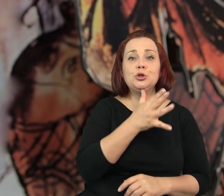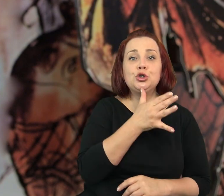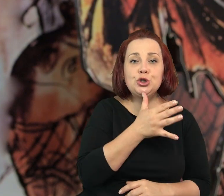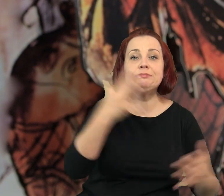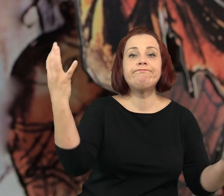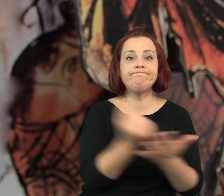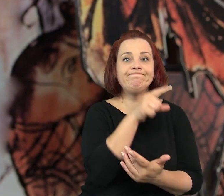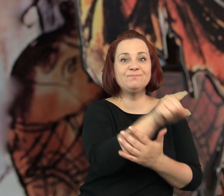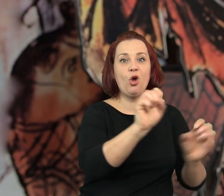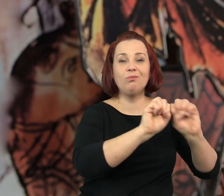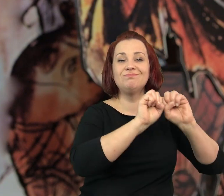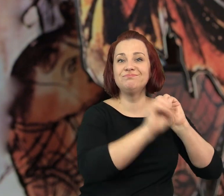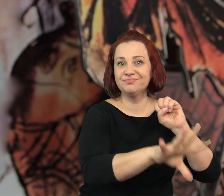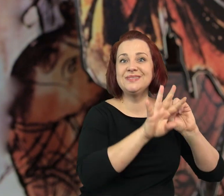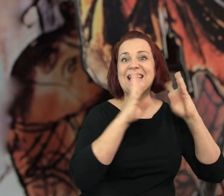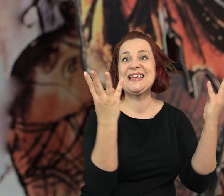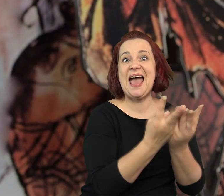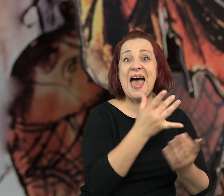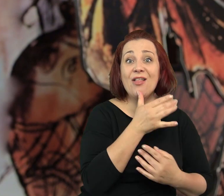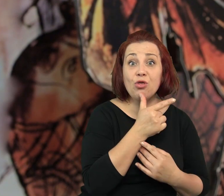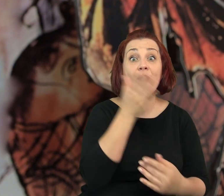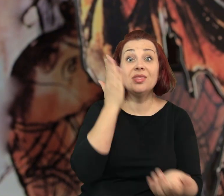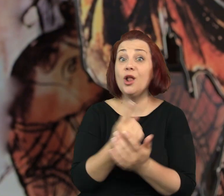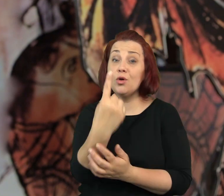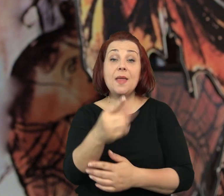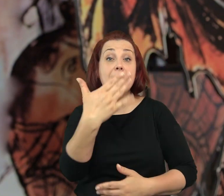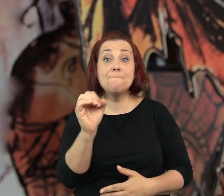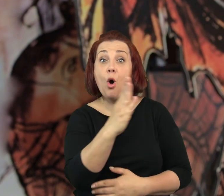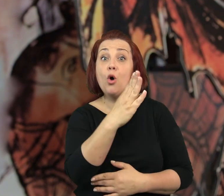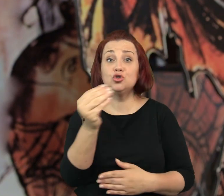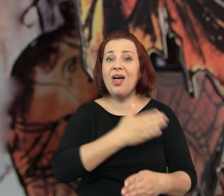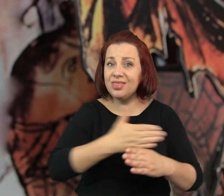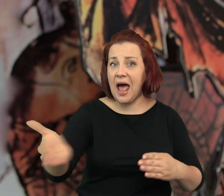Wszystkich żydów zabrali do getta, tylko Mosze dalej prowadził kawiarenkę.